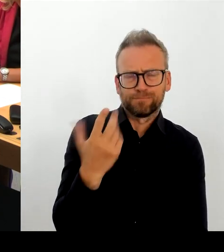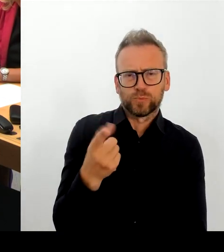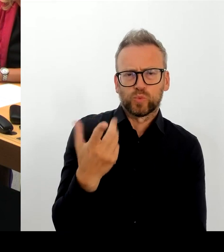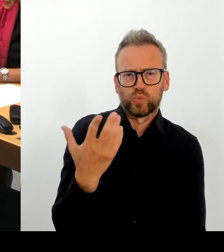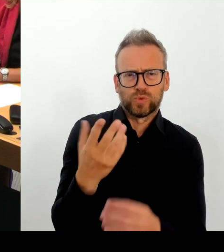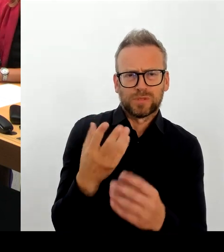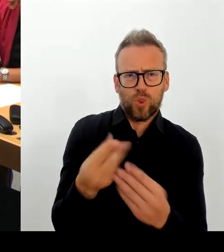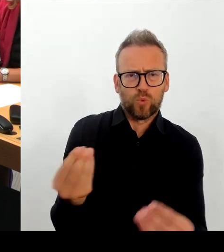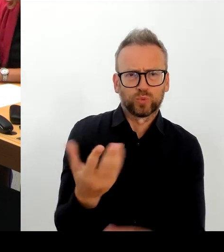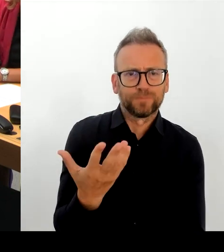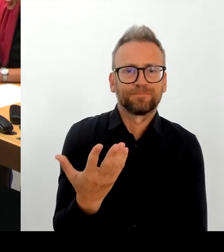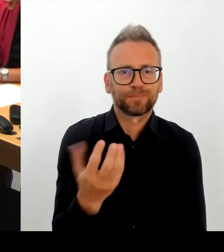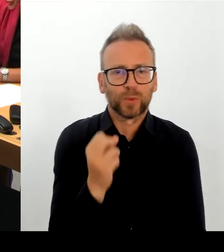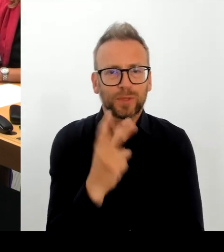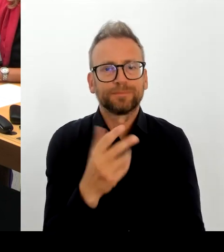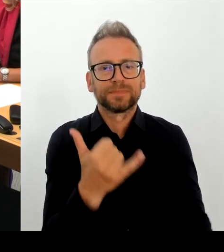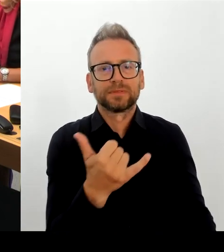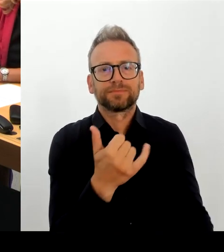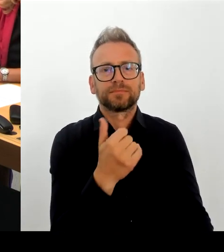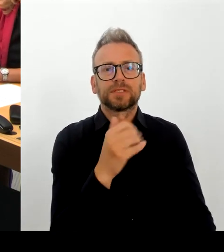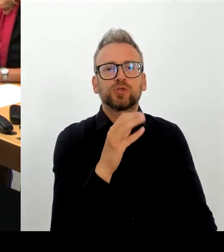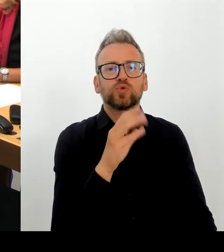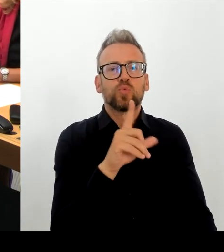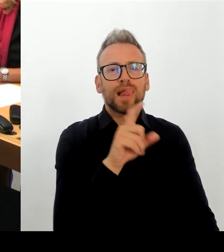Ich will, dass es funktioniert und wir wollen das in diesem Jahr abschließen.